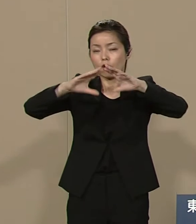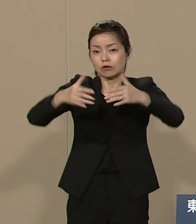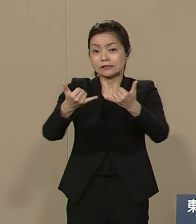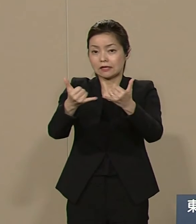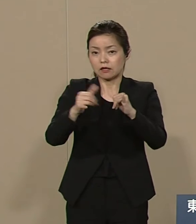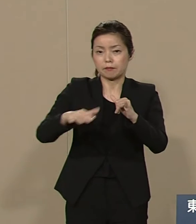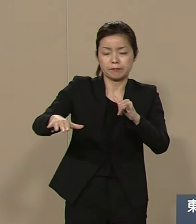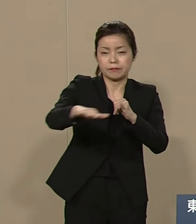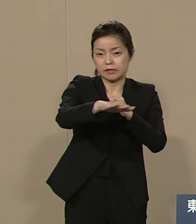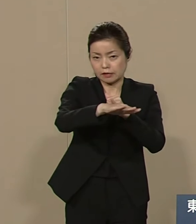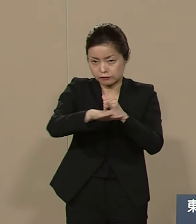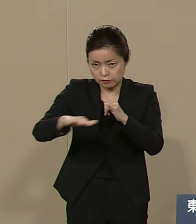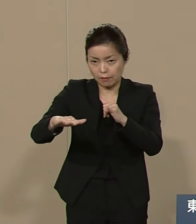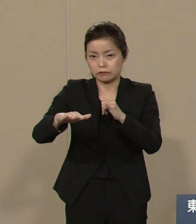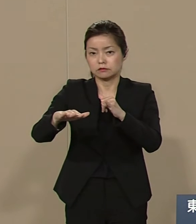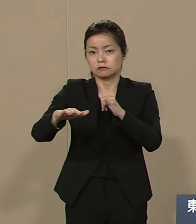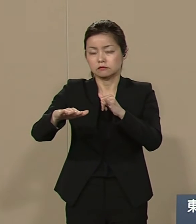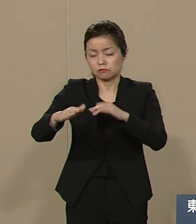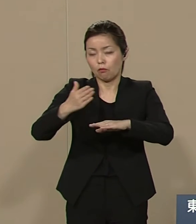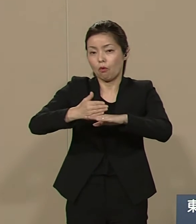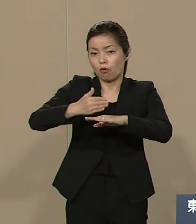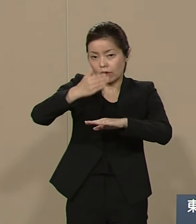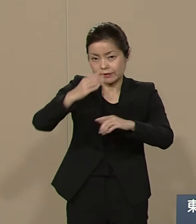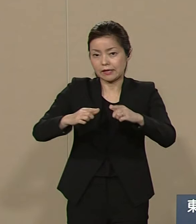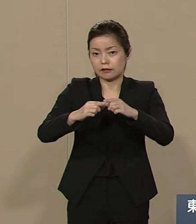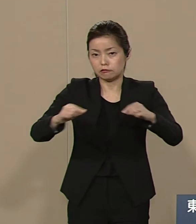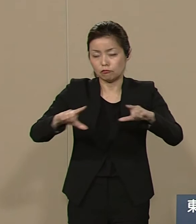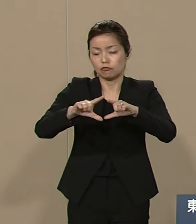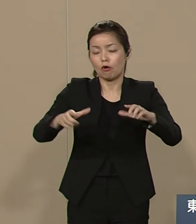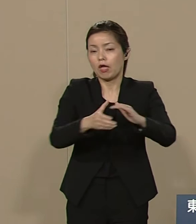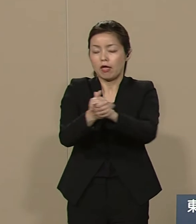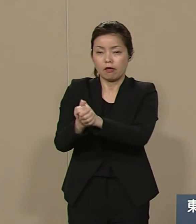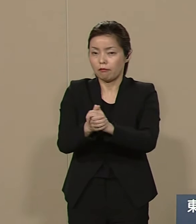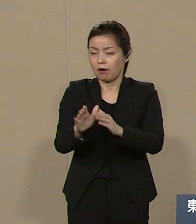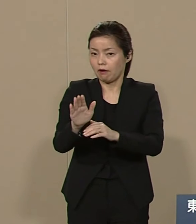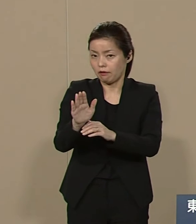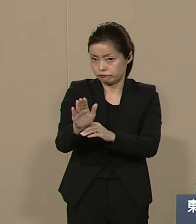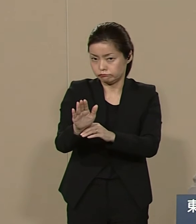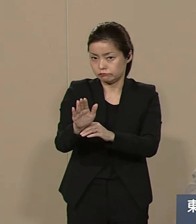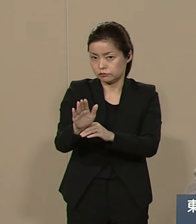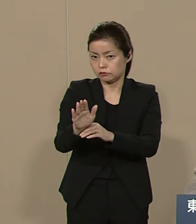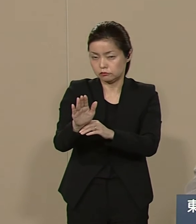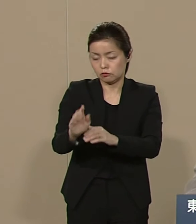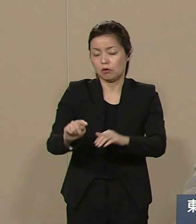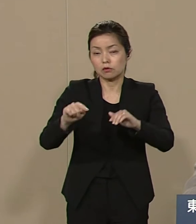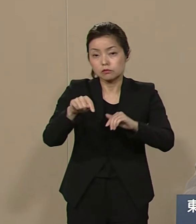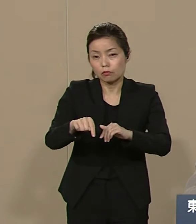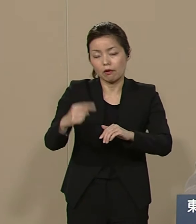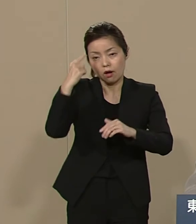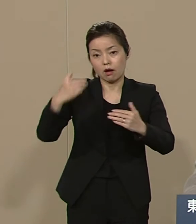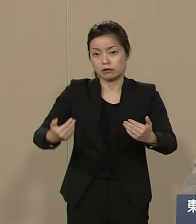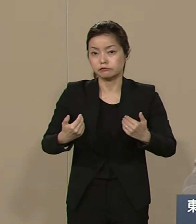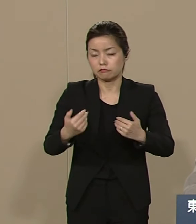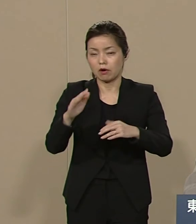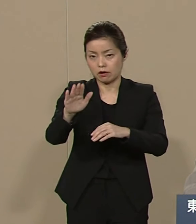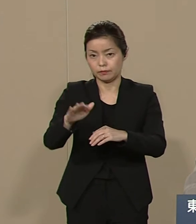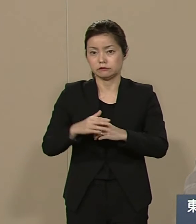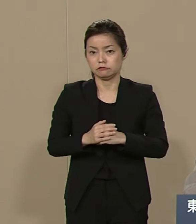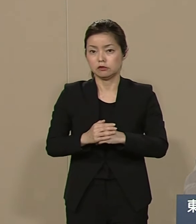日本の平穏があることを 考えなければ 日本は もう あしたはありません